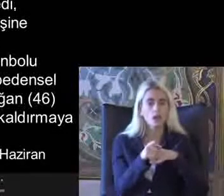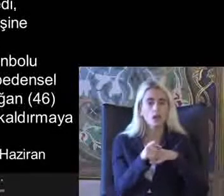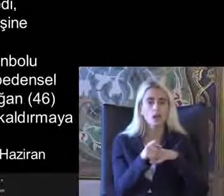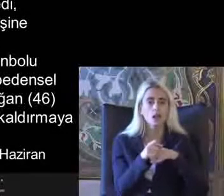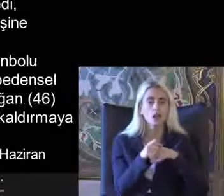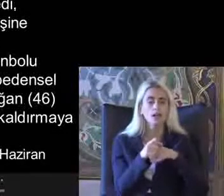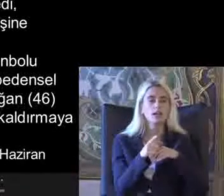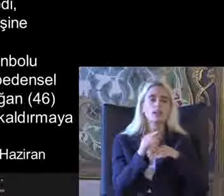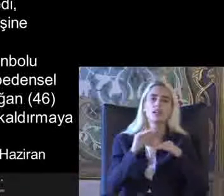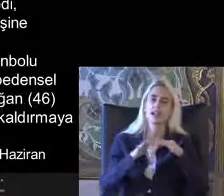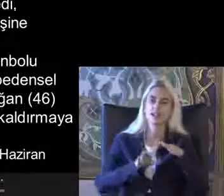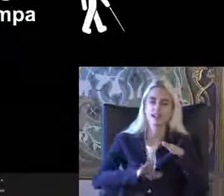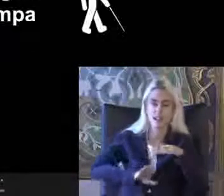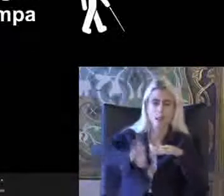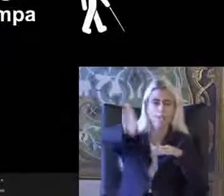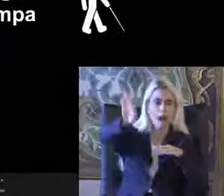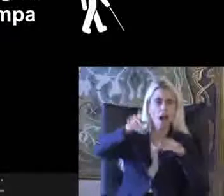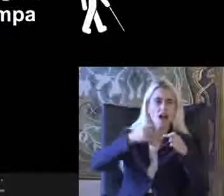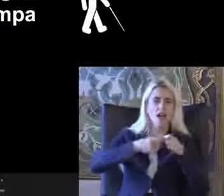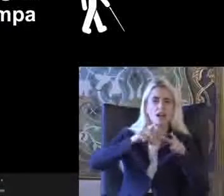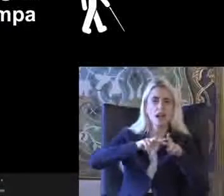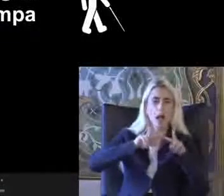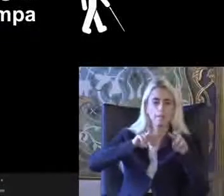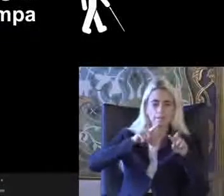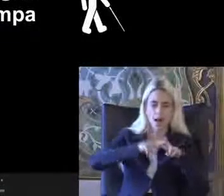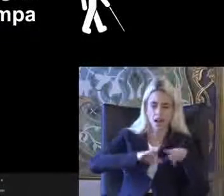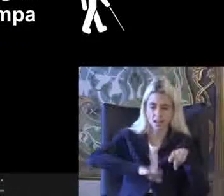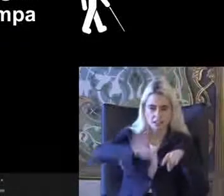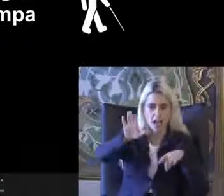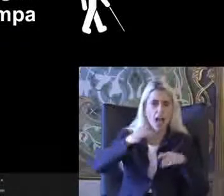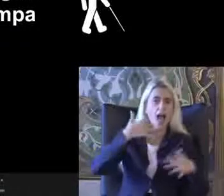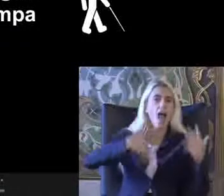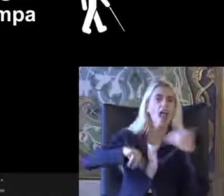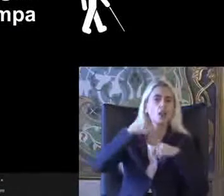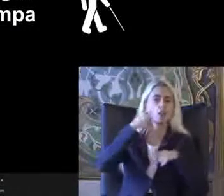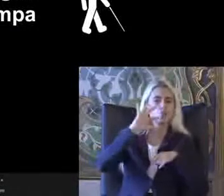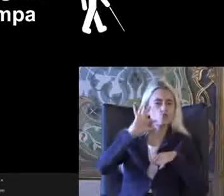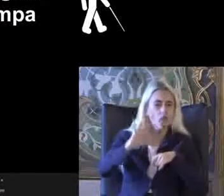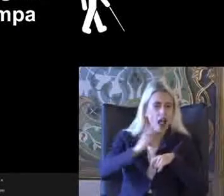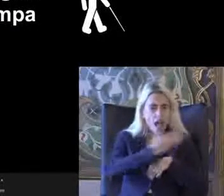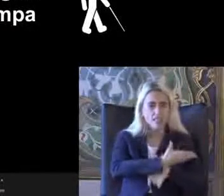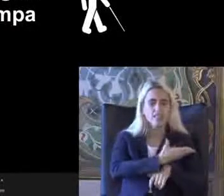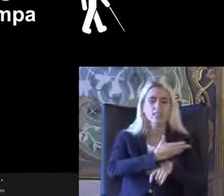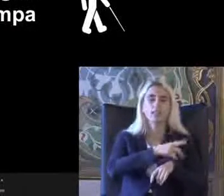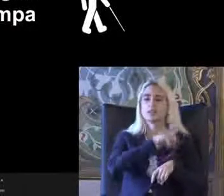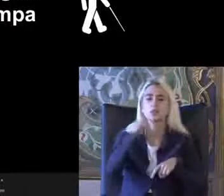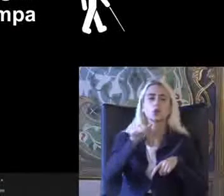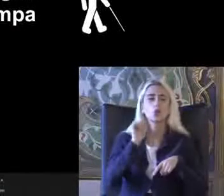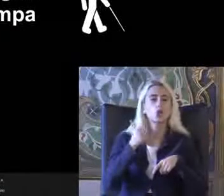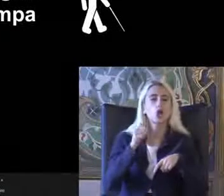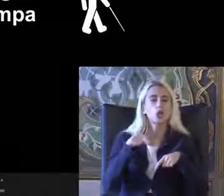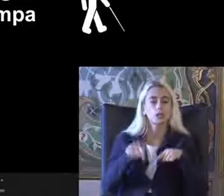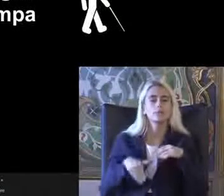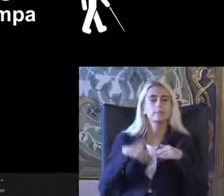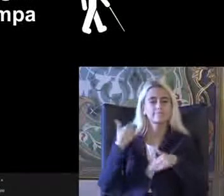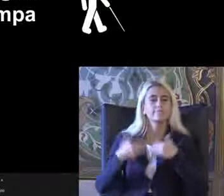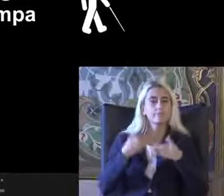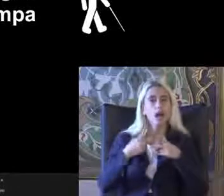Işleri rampalar Vesaire engelli tuvaletleri Günümüzde artık birazcık daha açıldı Değiştir